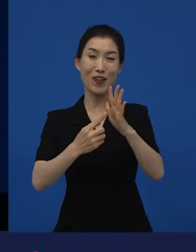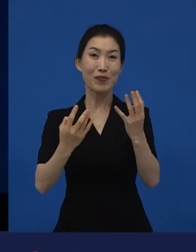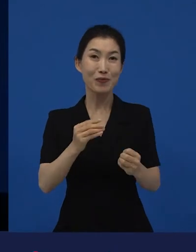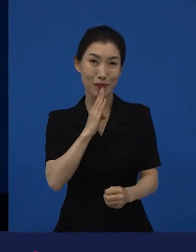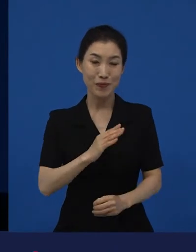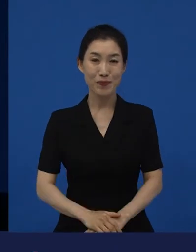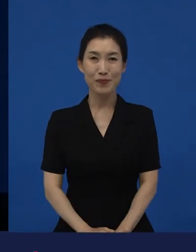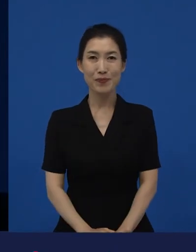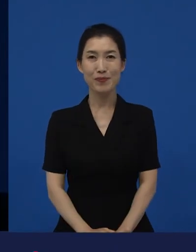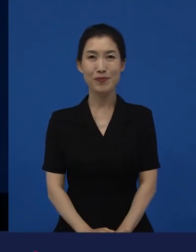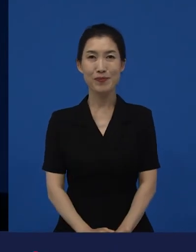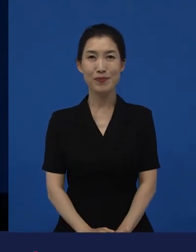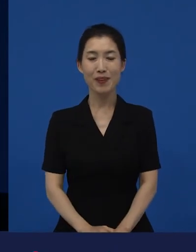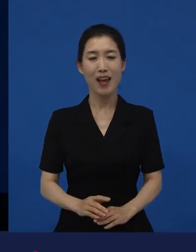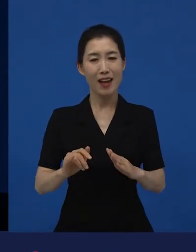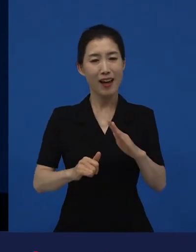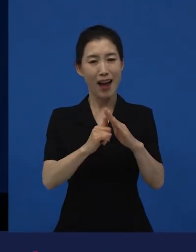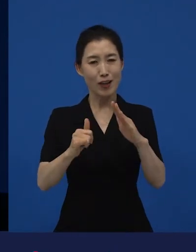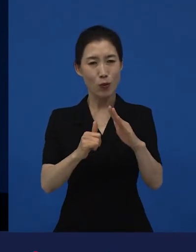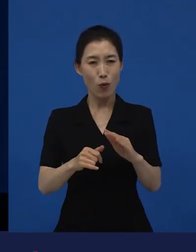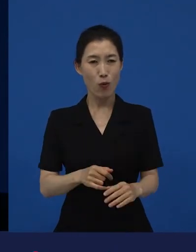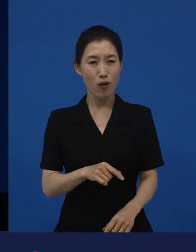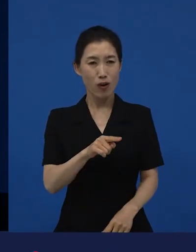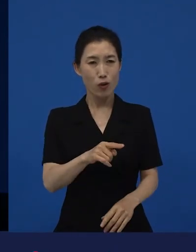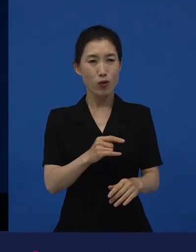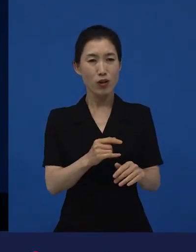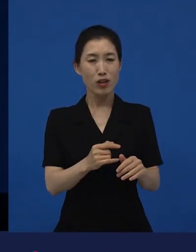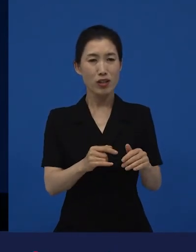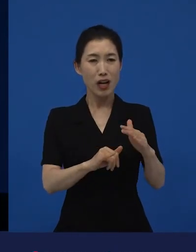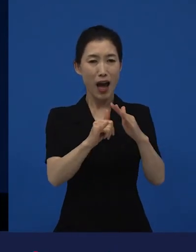가족이, ‘그것만이 가족이야?